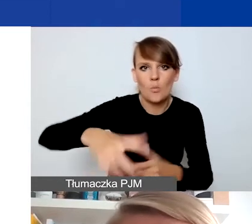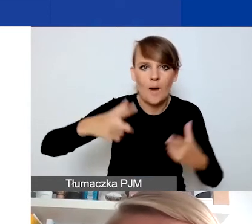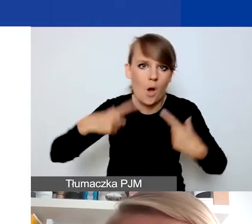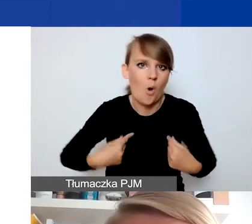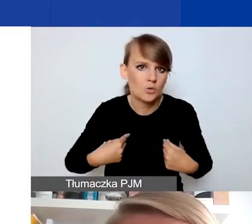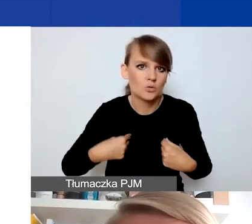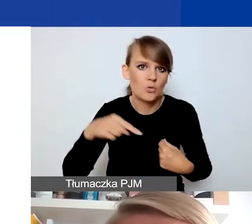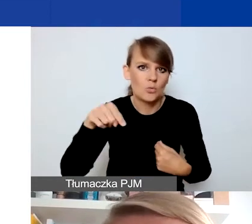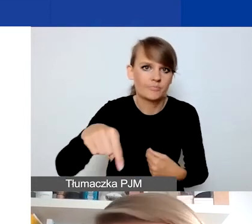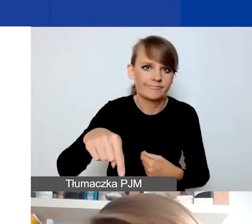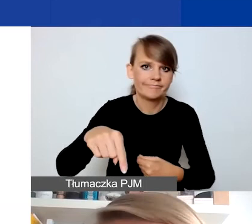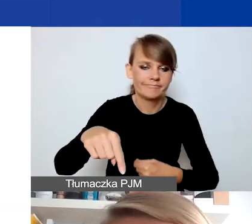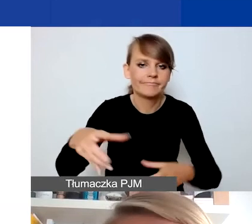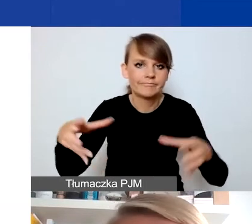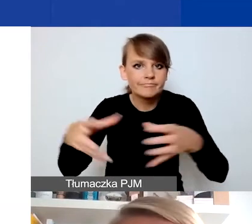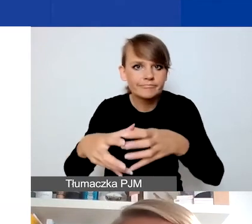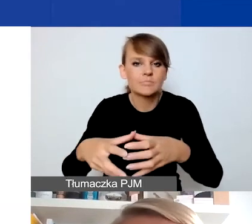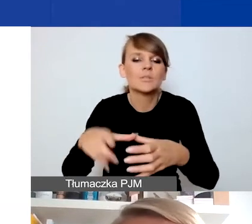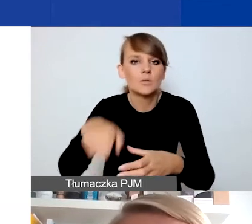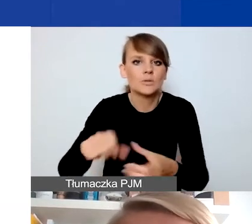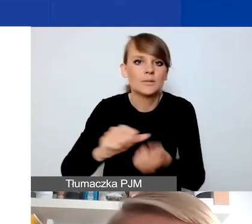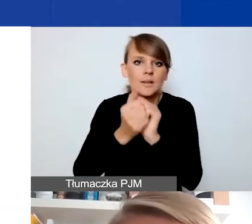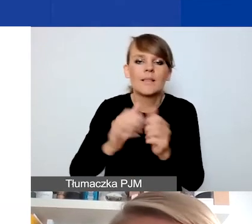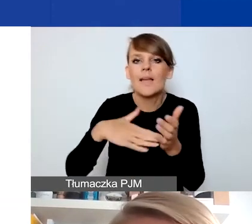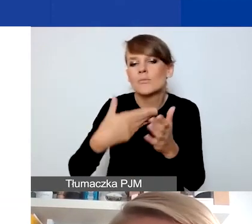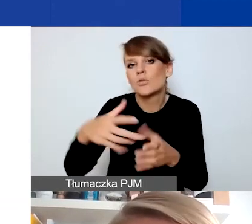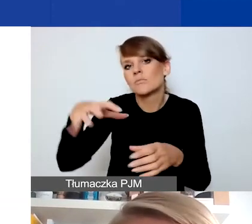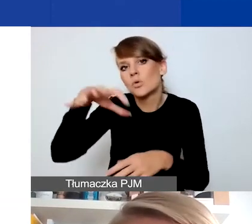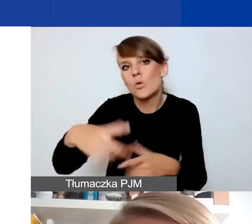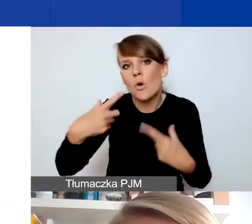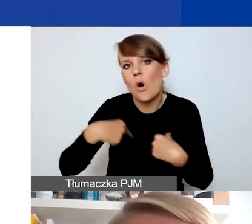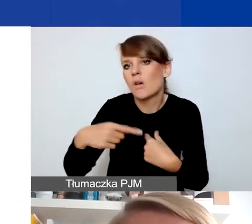które zostały np. dotknięte jakimiś czynnikami zewnętrznymi.